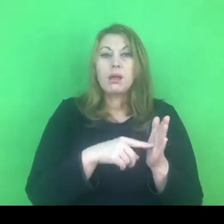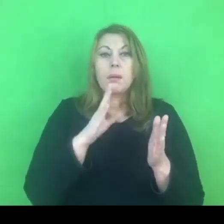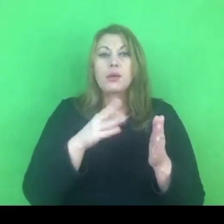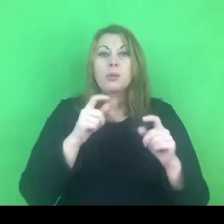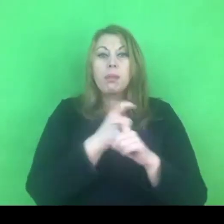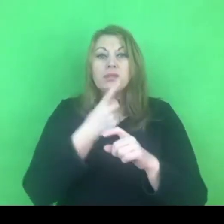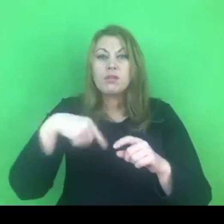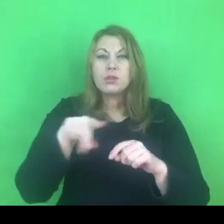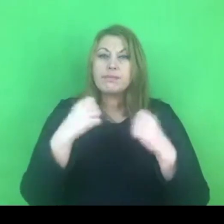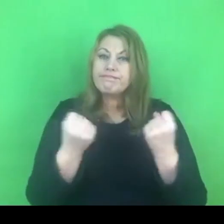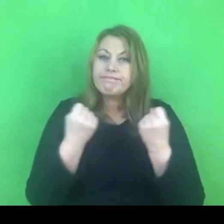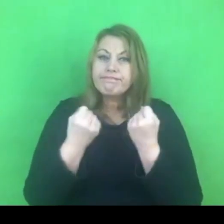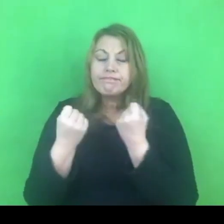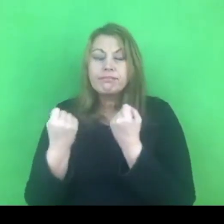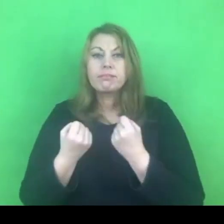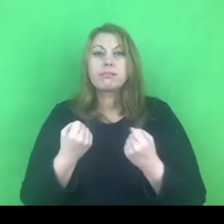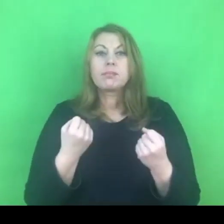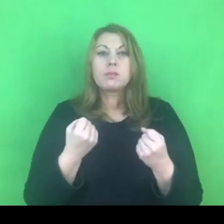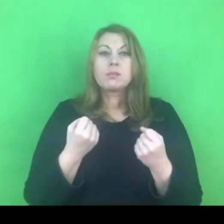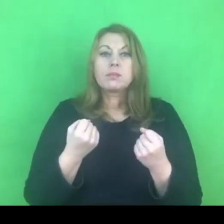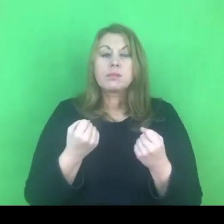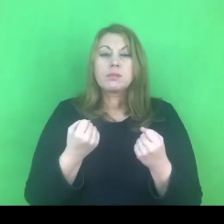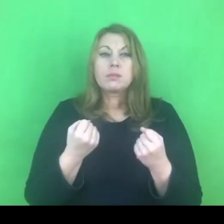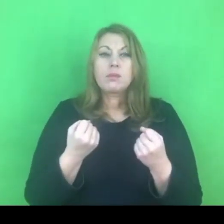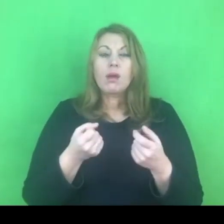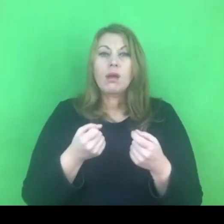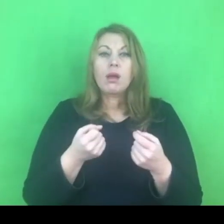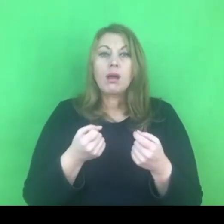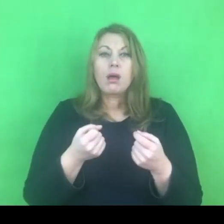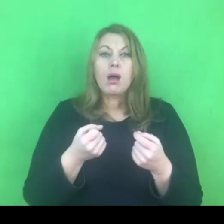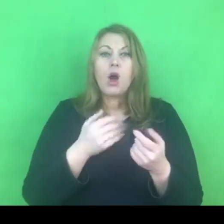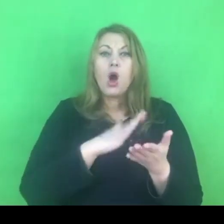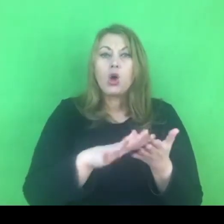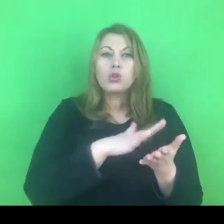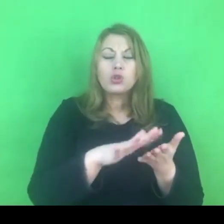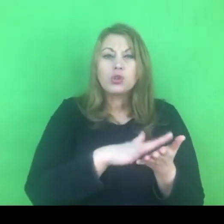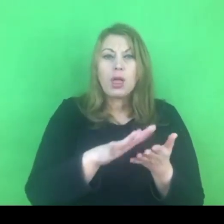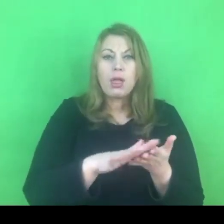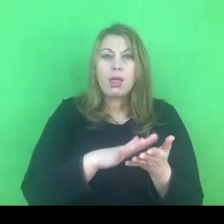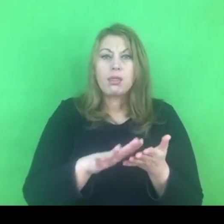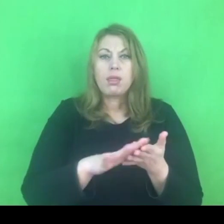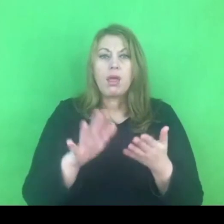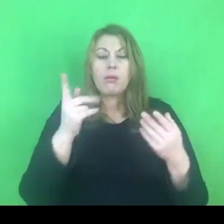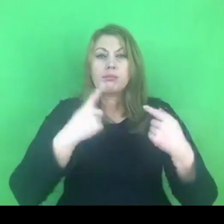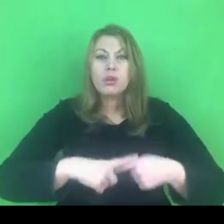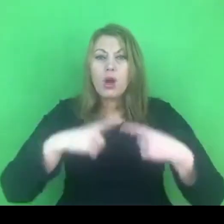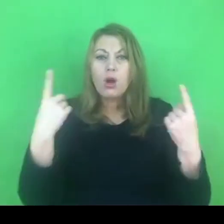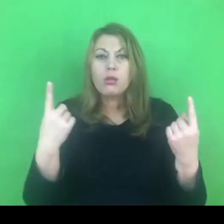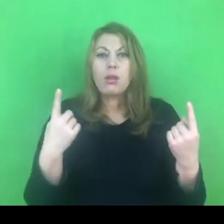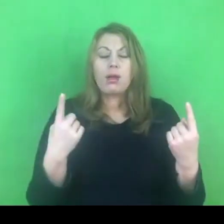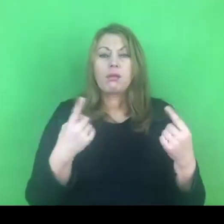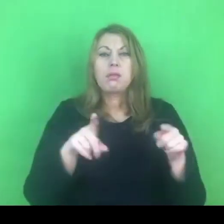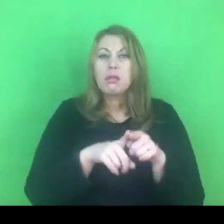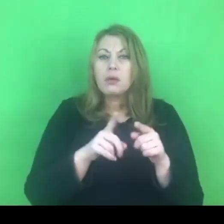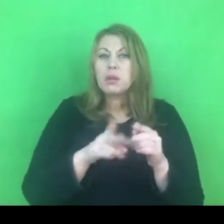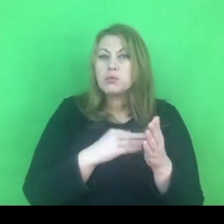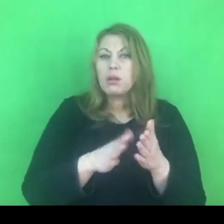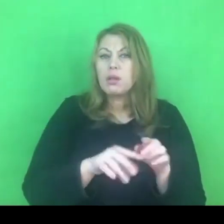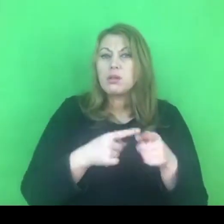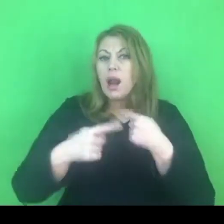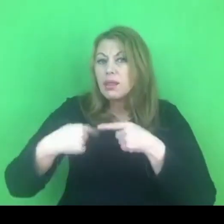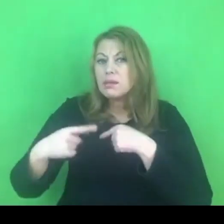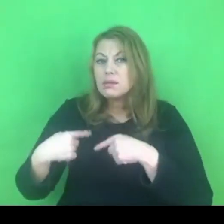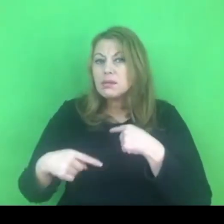aby wykorzeniać wszelkiego rodzaju przekonania, nawet tradycje, które są związane ze stosowaniem przemocy,